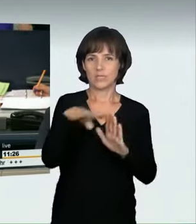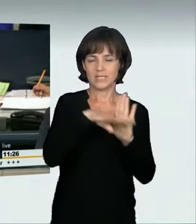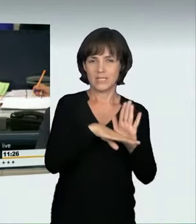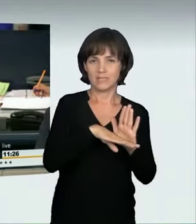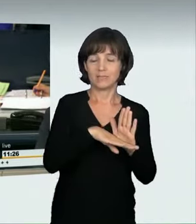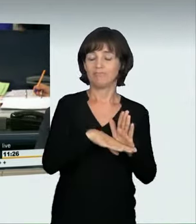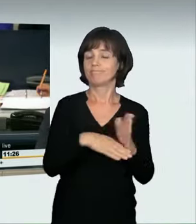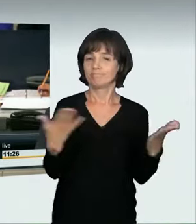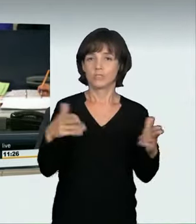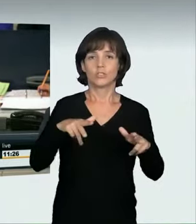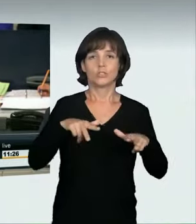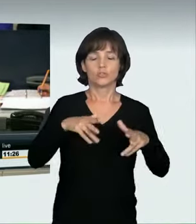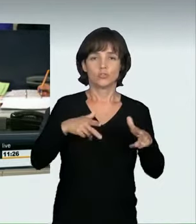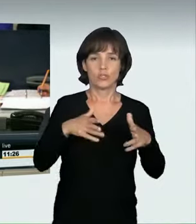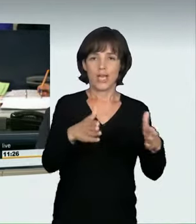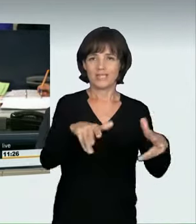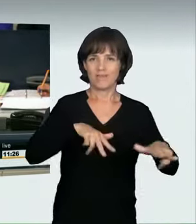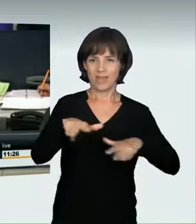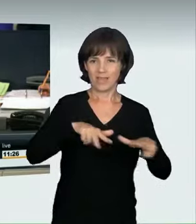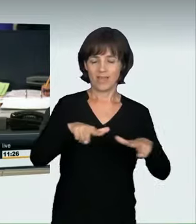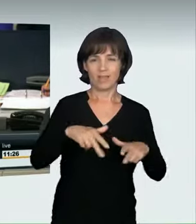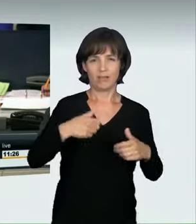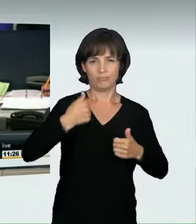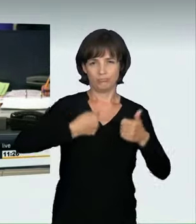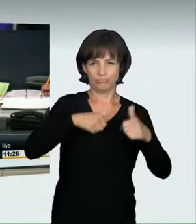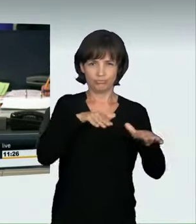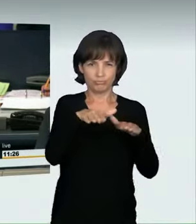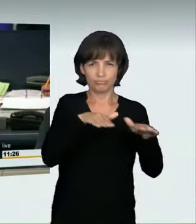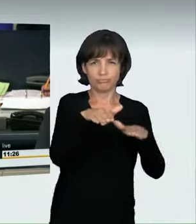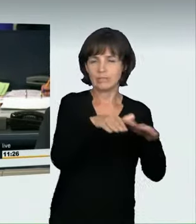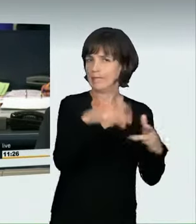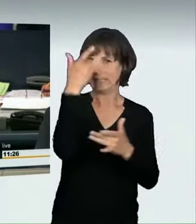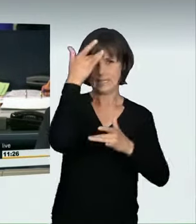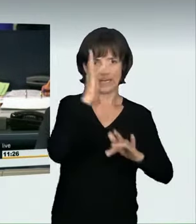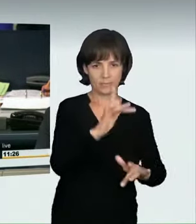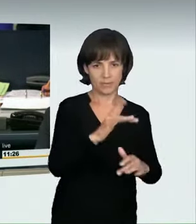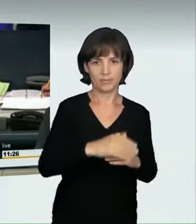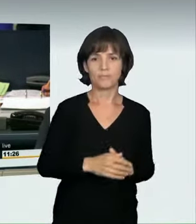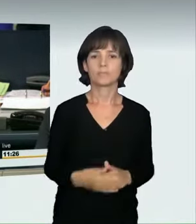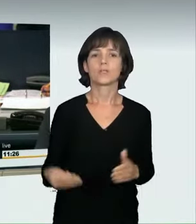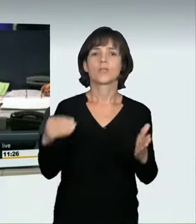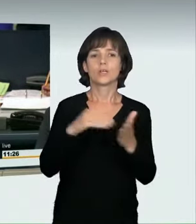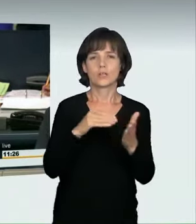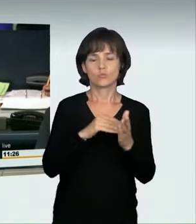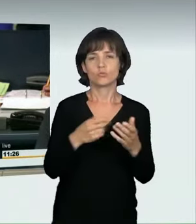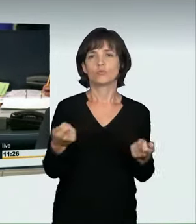im Straßenverkehr sowie die Beratung der Beschlussempfehlung und Bericht des Ausschusses für Recht und Verbraucherschutz